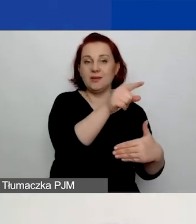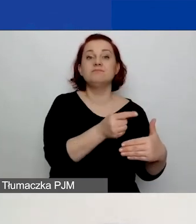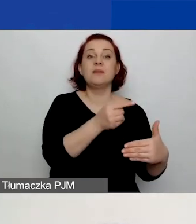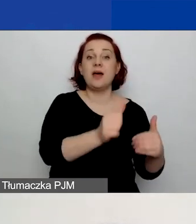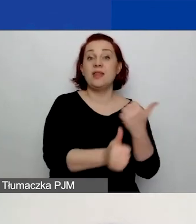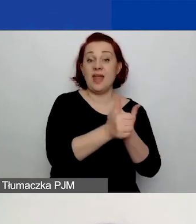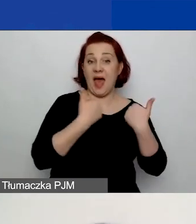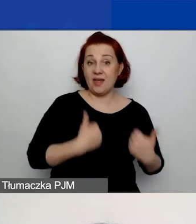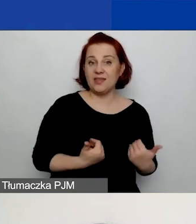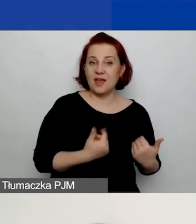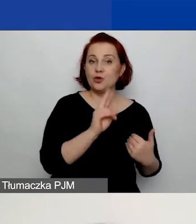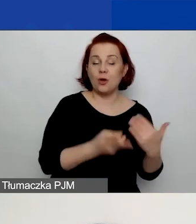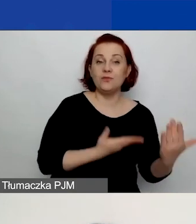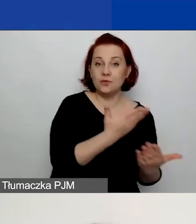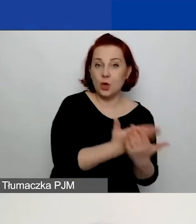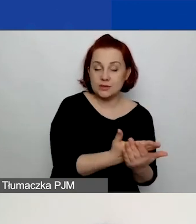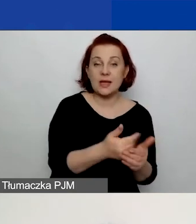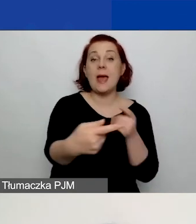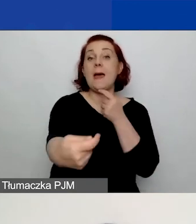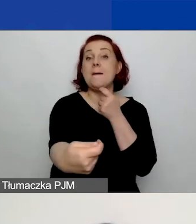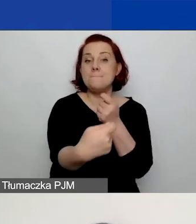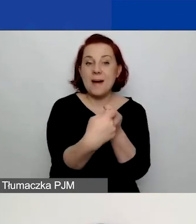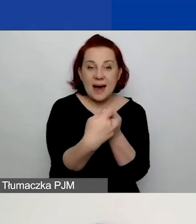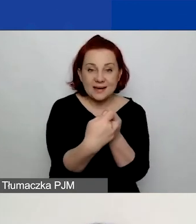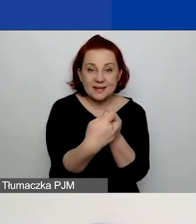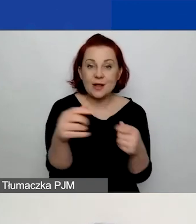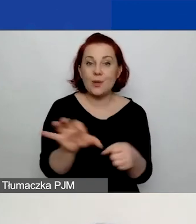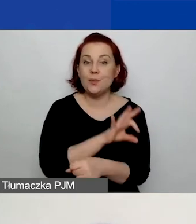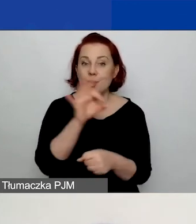partnerów, projektu, rozwoju instytucjonalnego i budżetu.